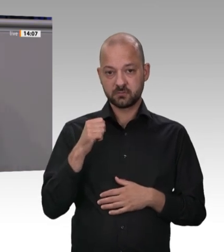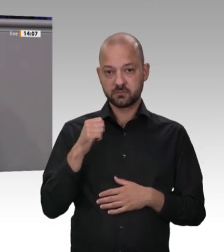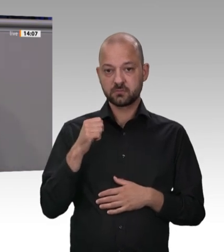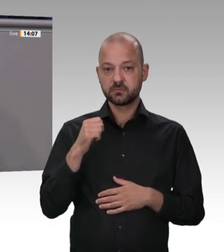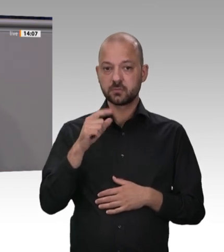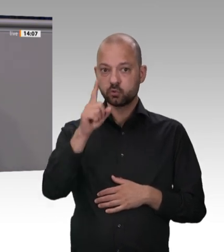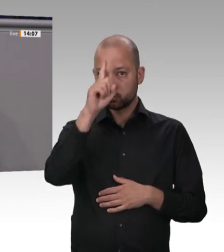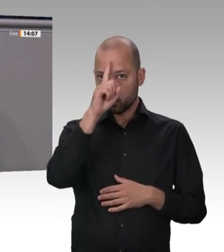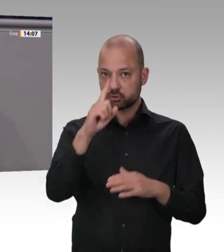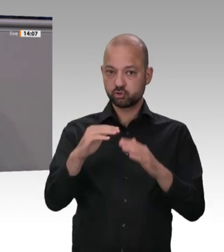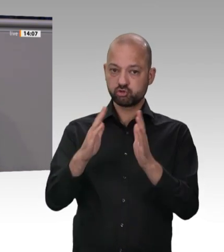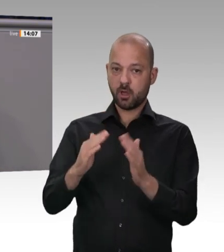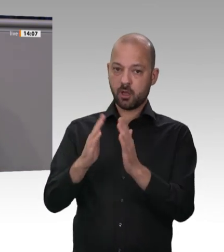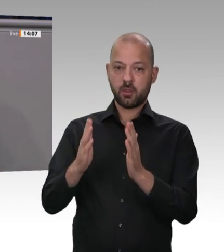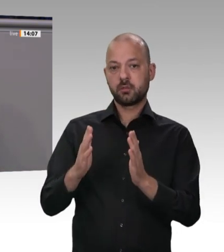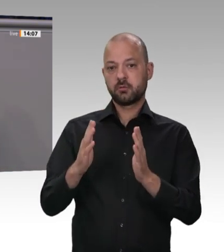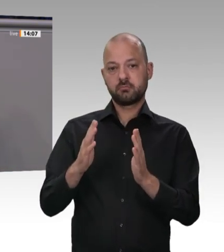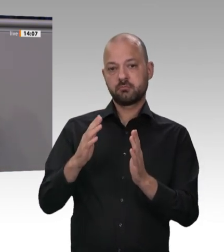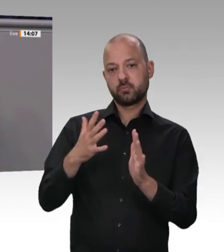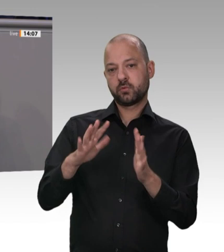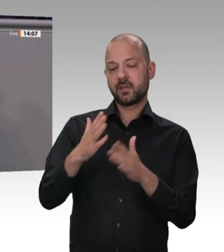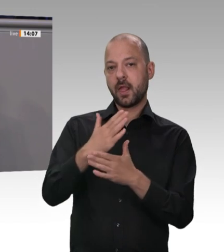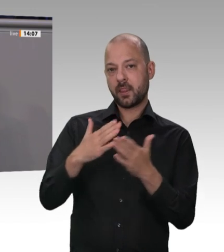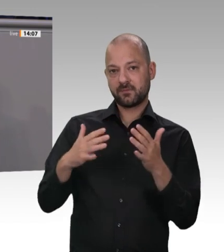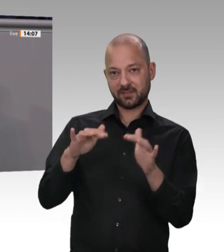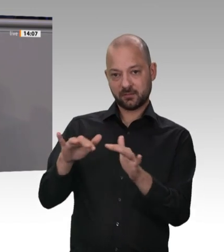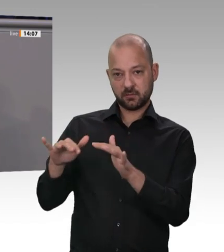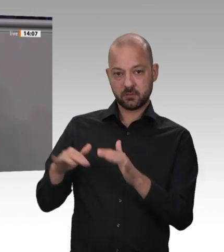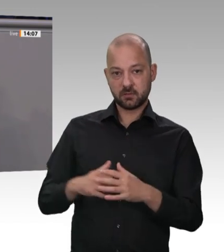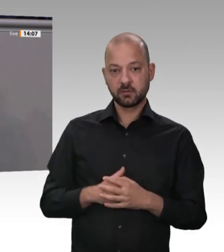wo die Lohnnebenkosten über 20 Prozent betragen?